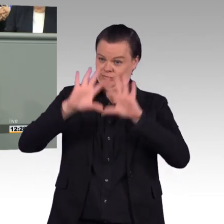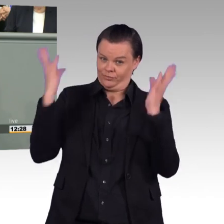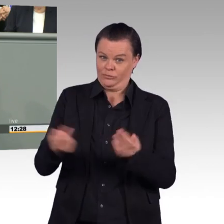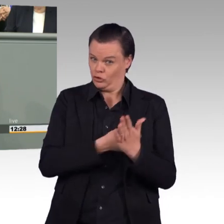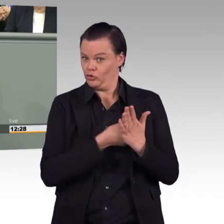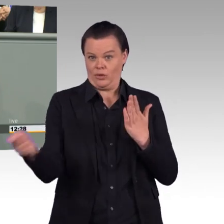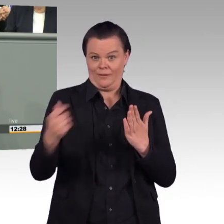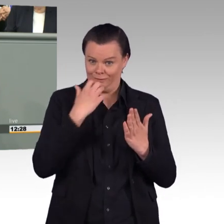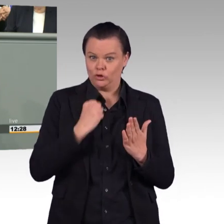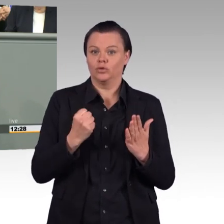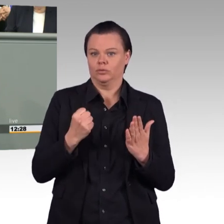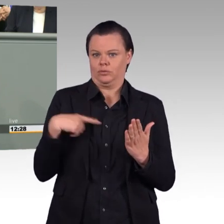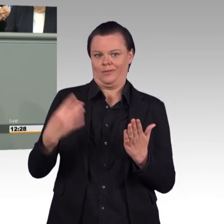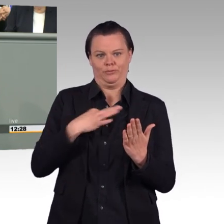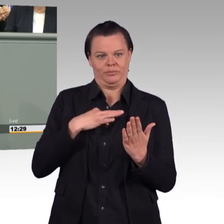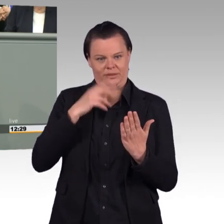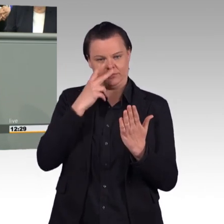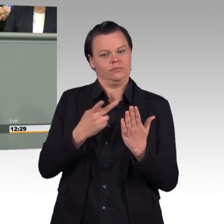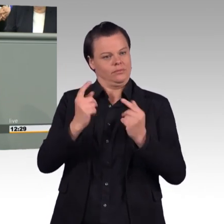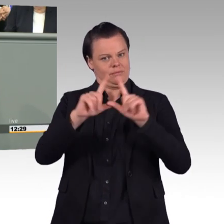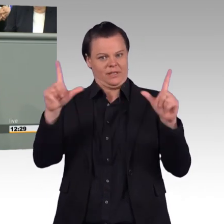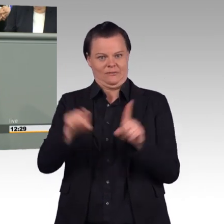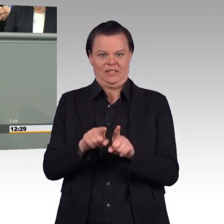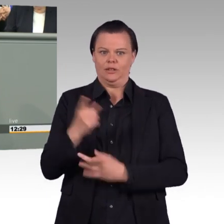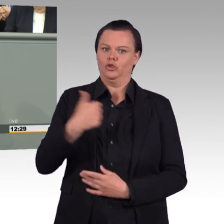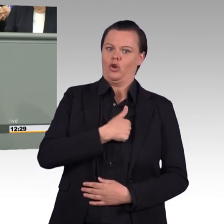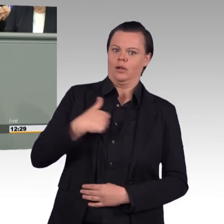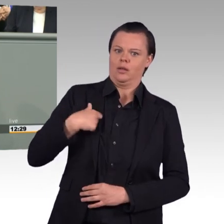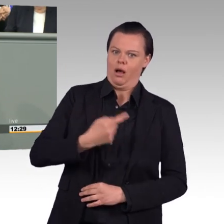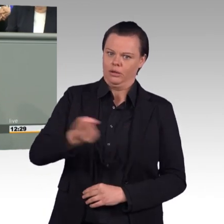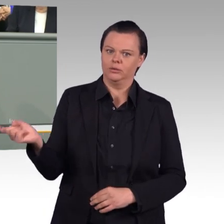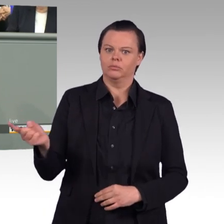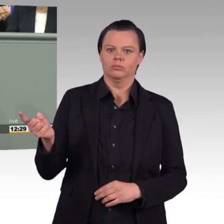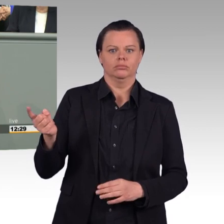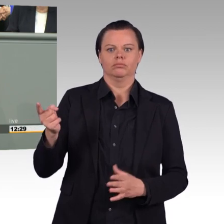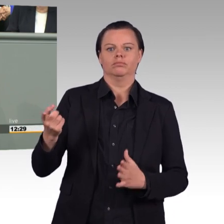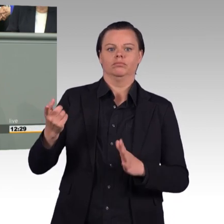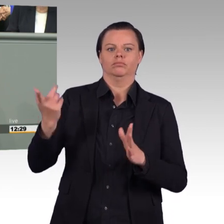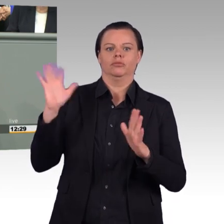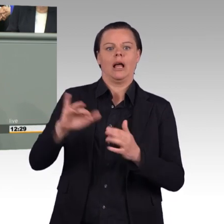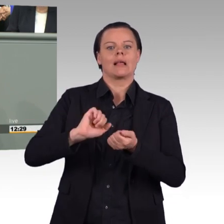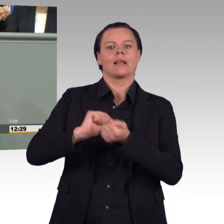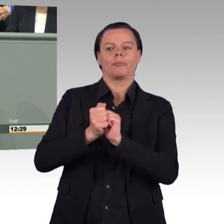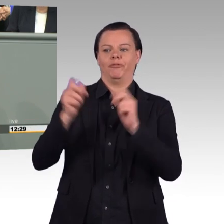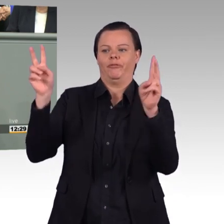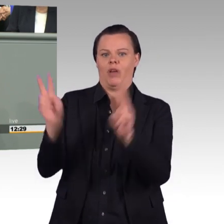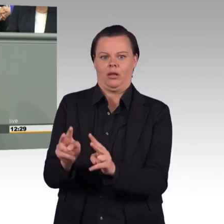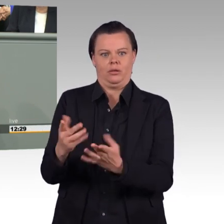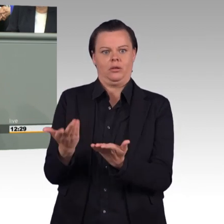als Kämpfer reduziert wird, ohne daran zu denken, dass es Frauen und Männer wie wir sind, mit Familie, mit Angehörigen, mit einem Privatleben.